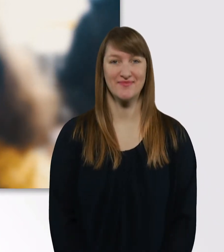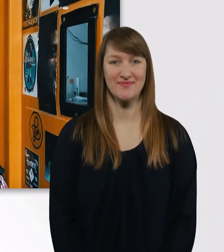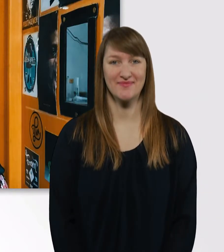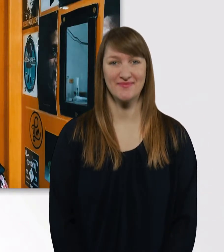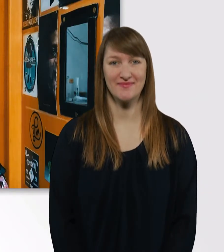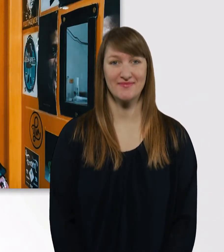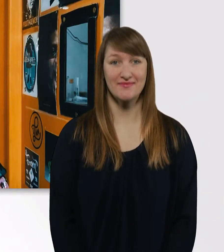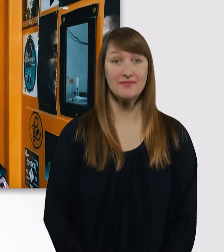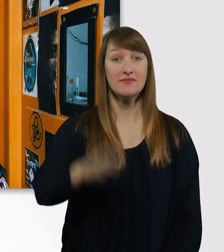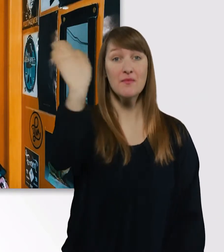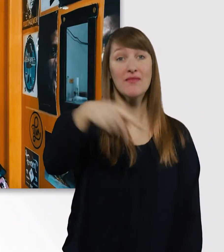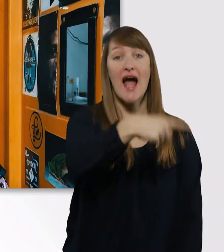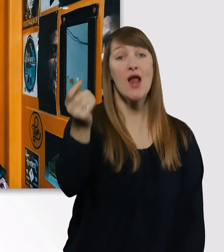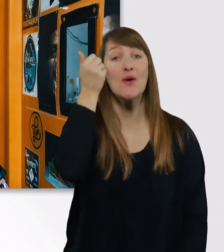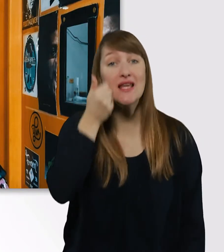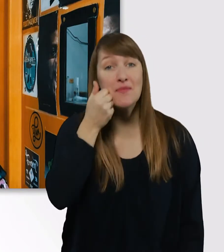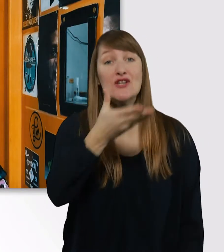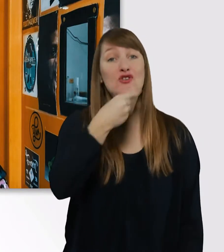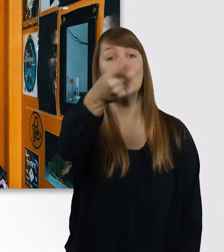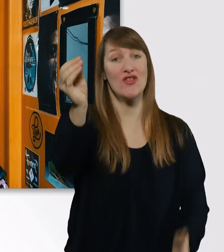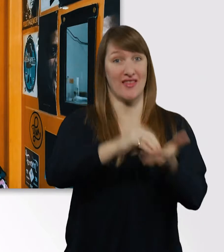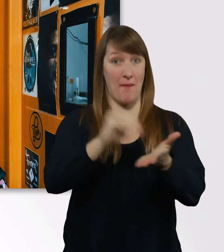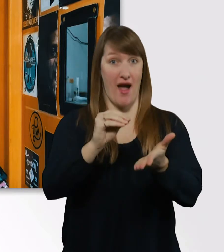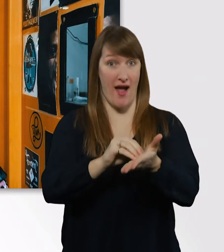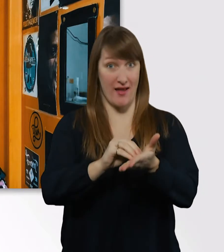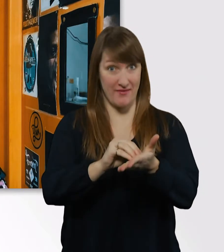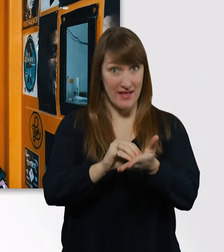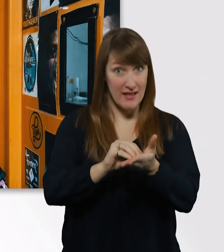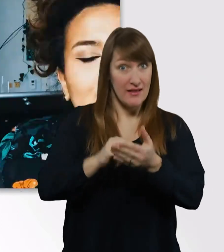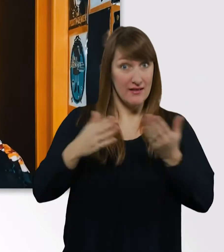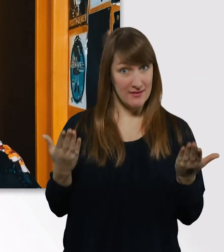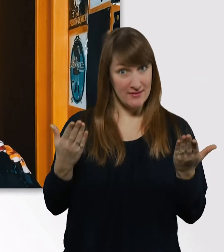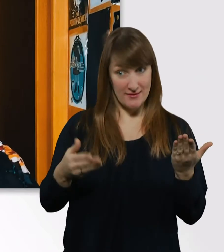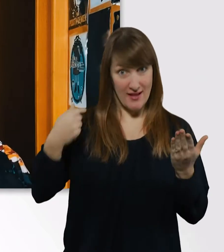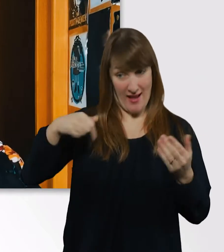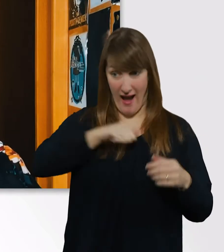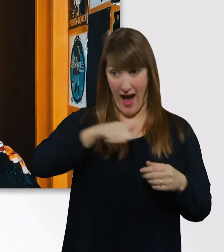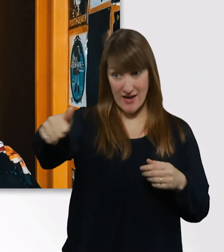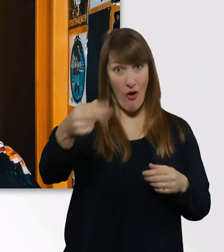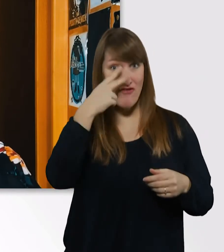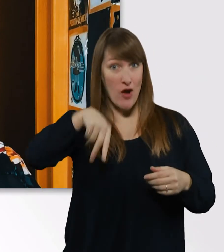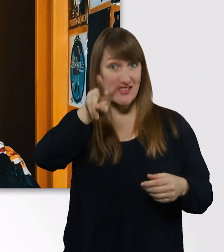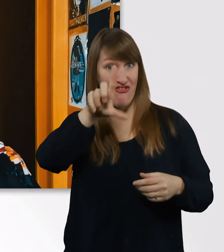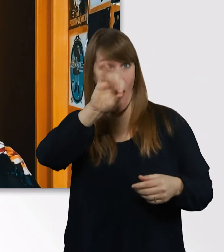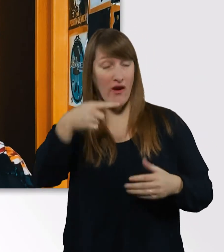Hallo ihr Lieben , schön, dass ihr wieder eingeschaltet habt. Eine Woche auf meinem Vlog, was ich diese Woche alles erlebt habe und gemacht habe,